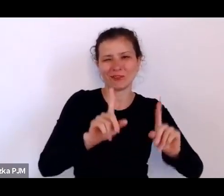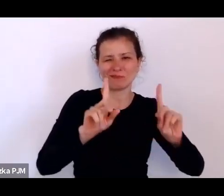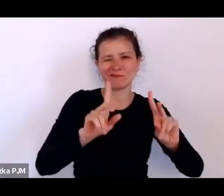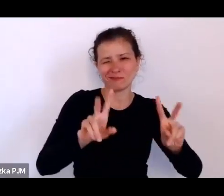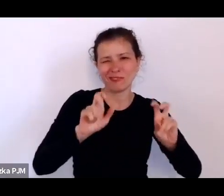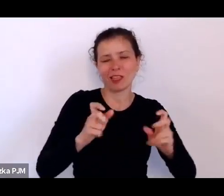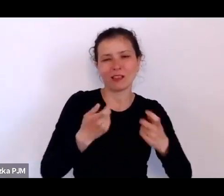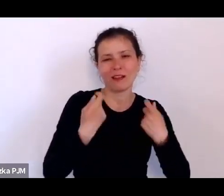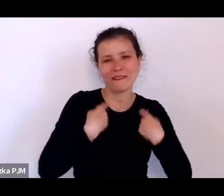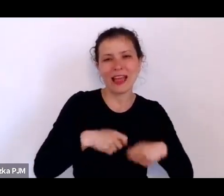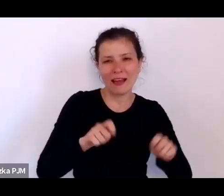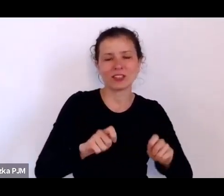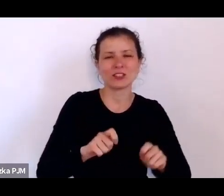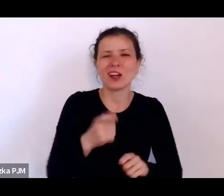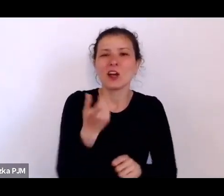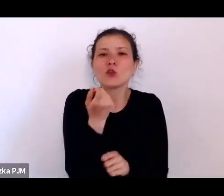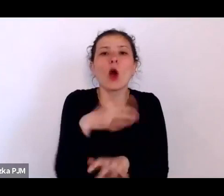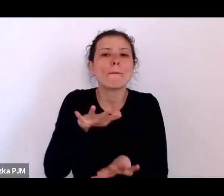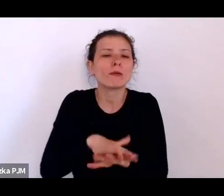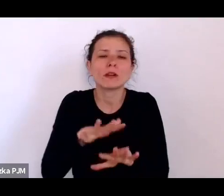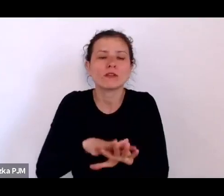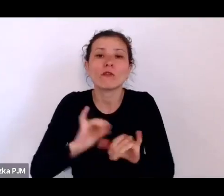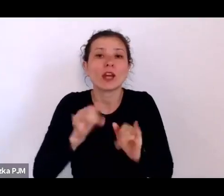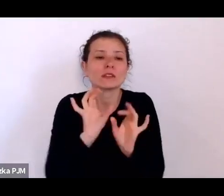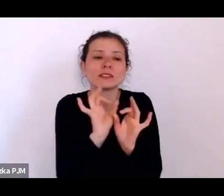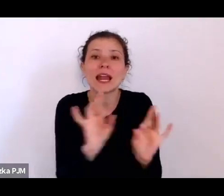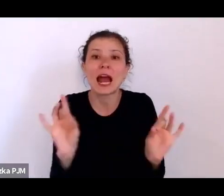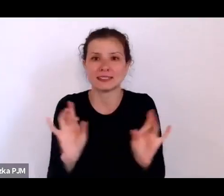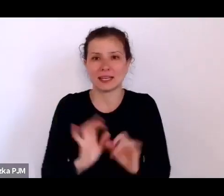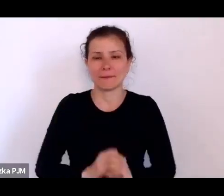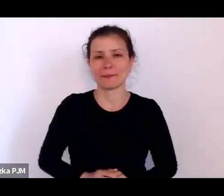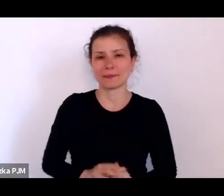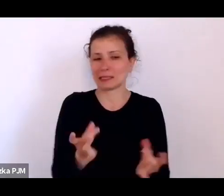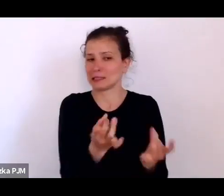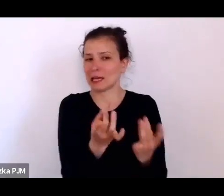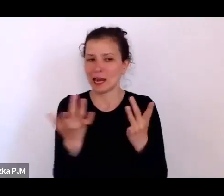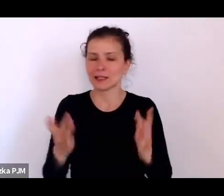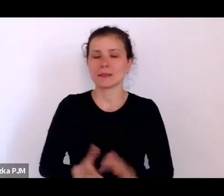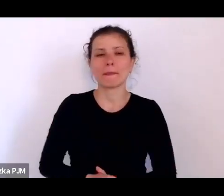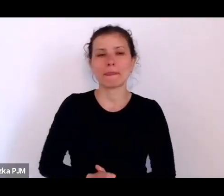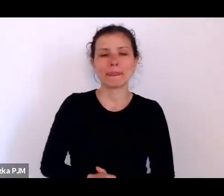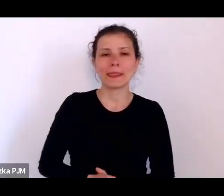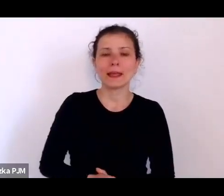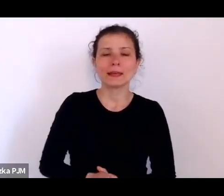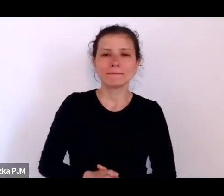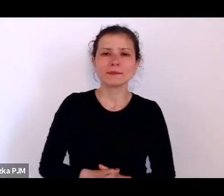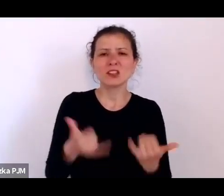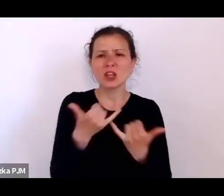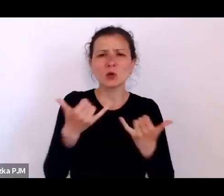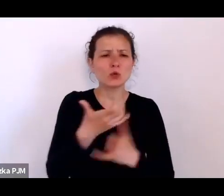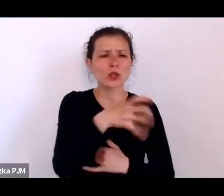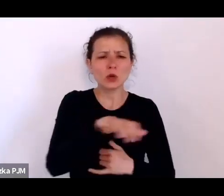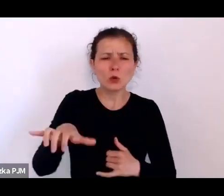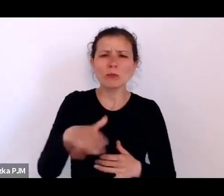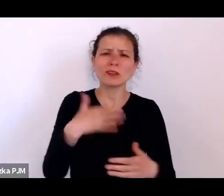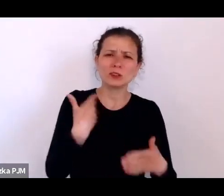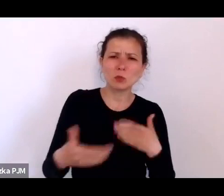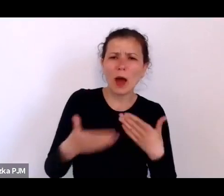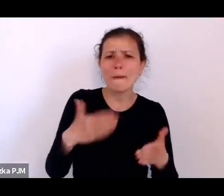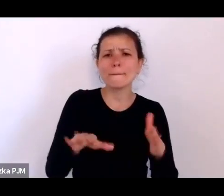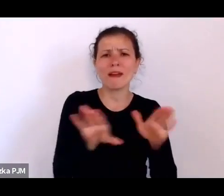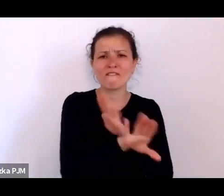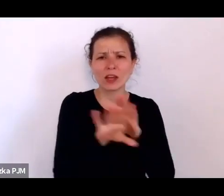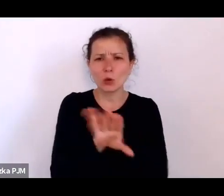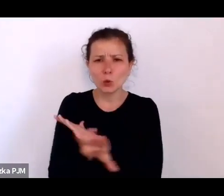i wydaje mi się, że tych różnych grup słabych, tych różnych grup wykończonych, dotyczy taki proceder